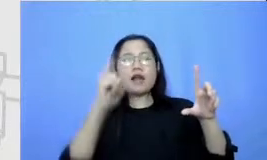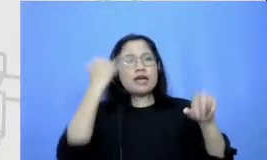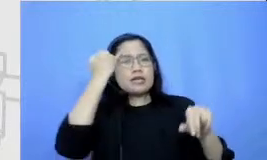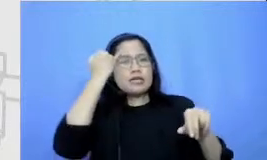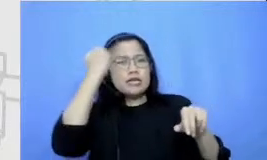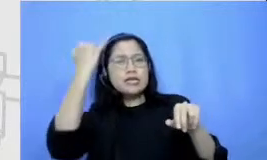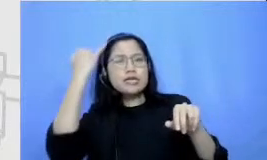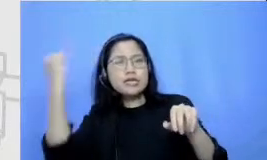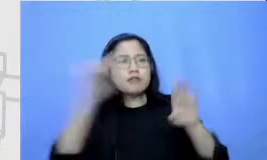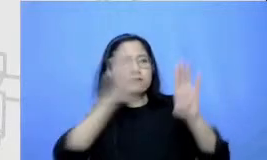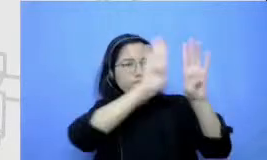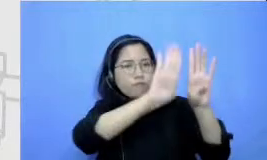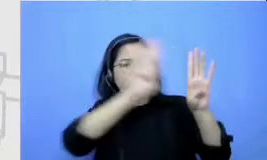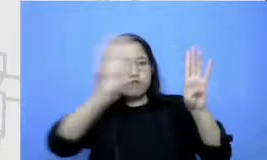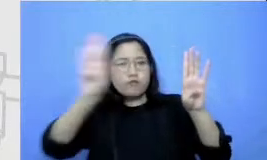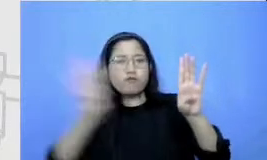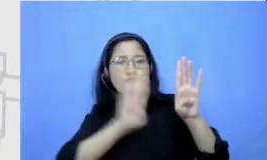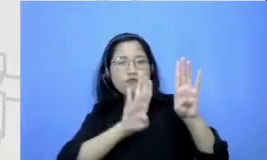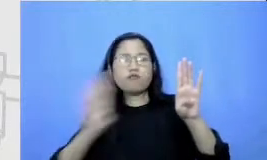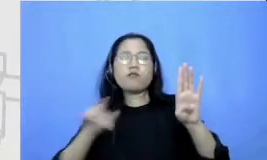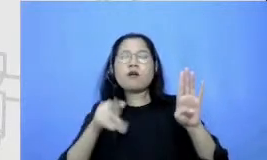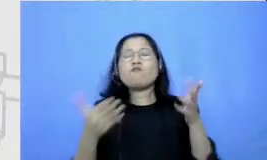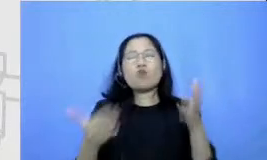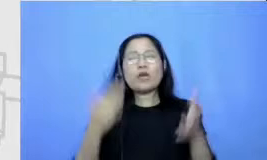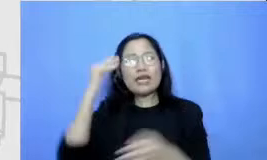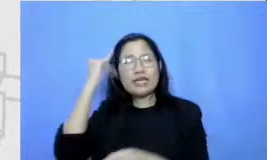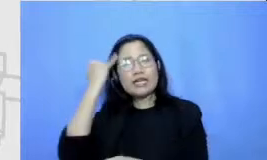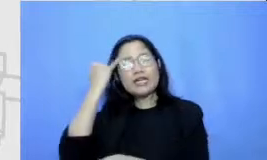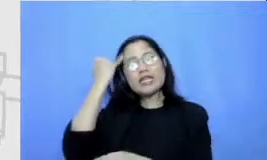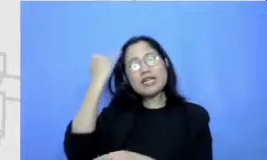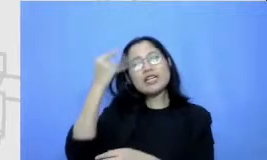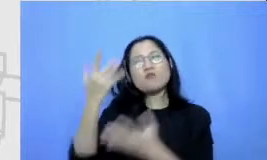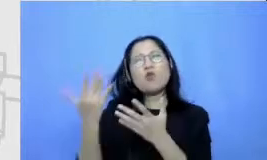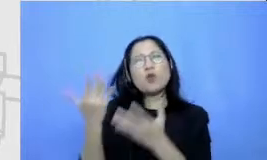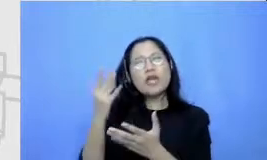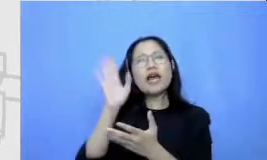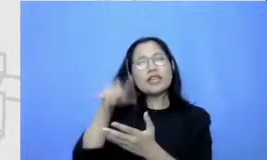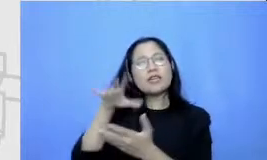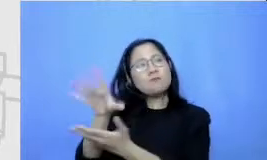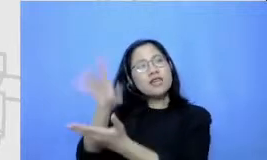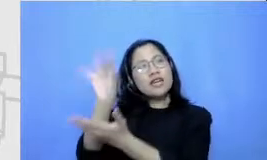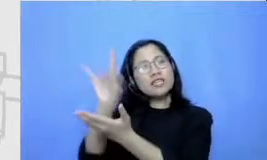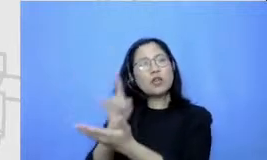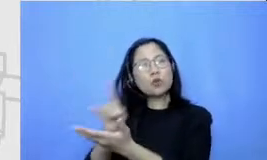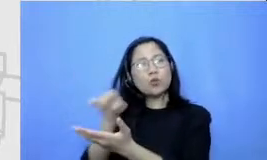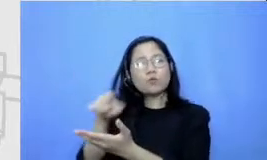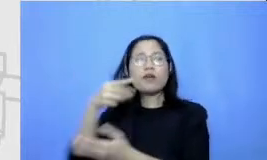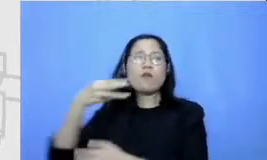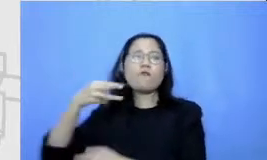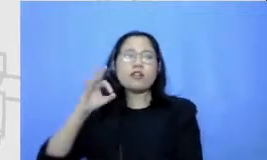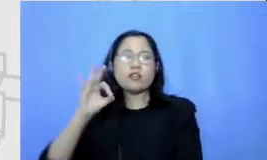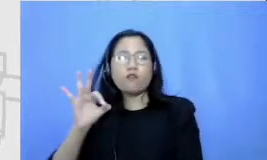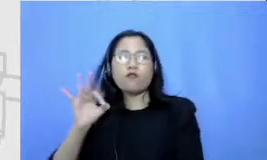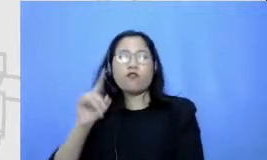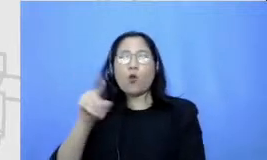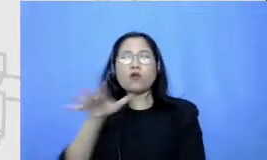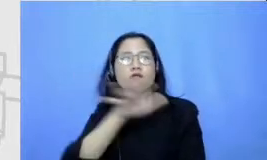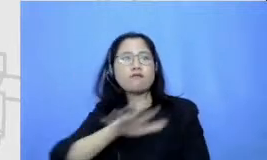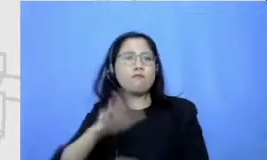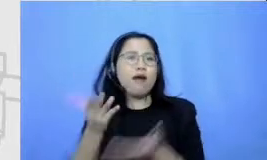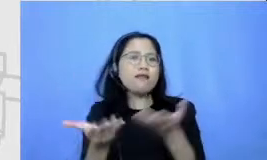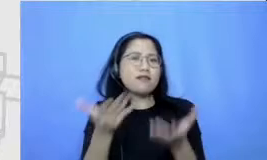mungkin diantaranya akhirnya jadi gagasan yang paling efektif dibanding semua program edukasi